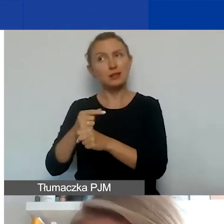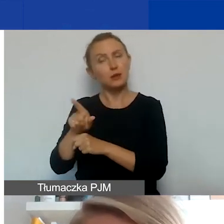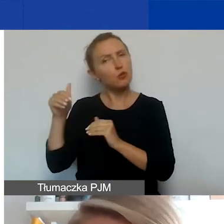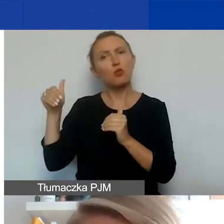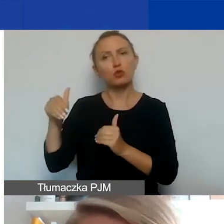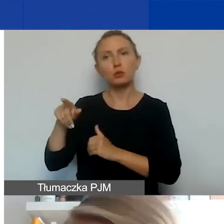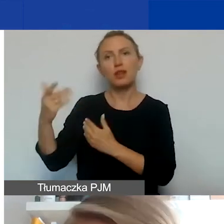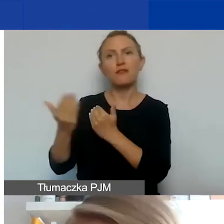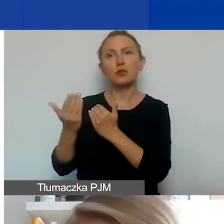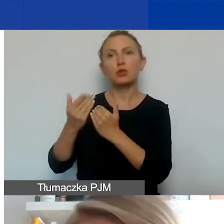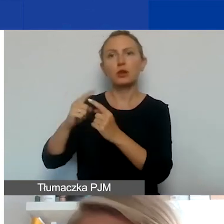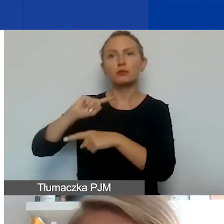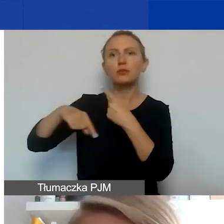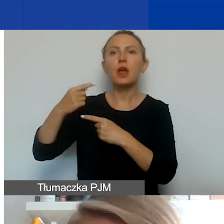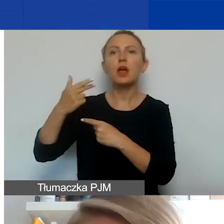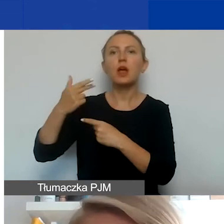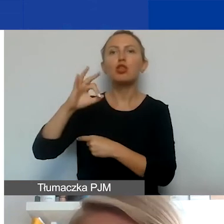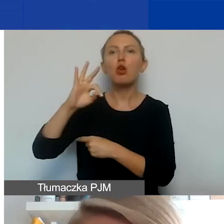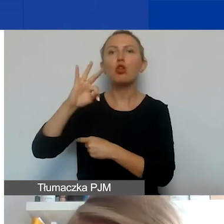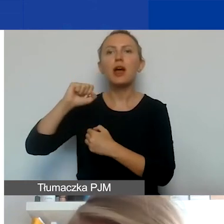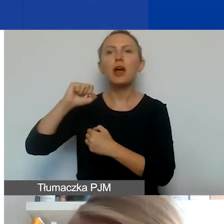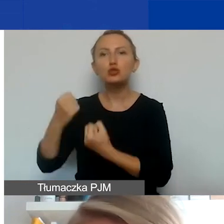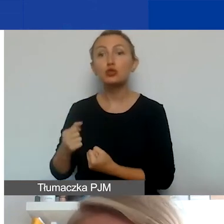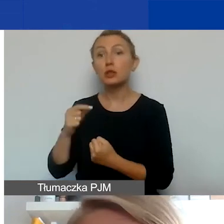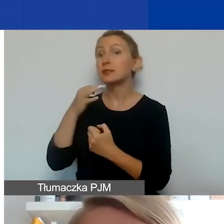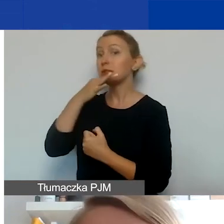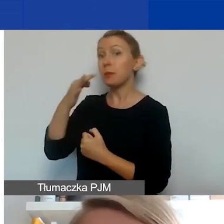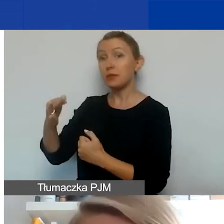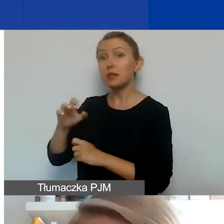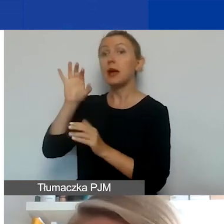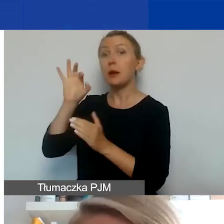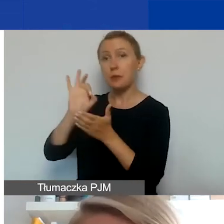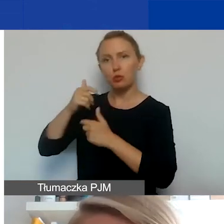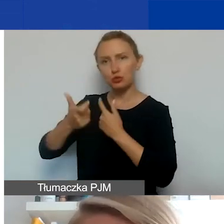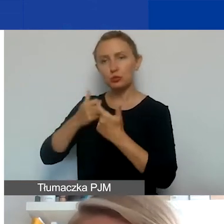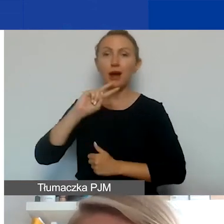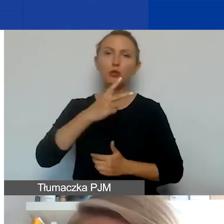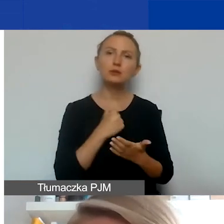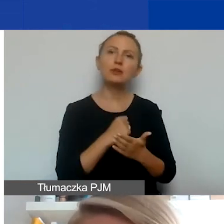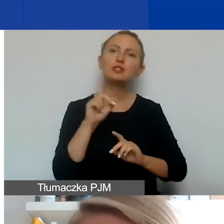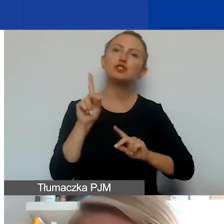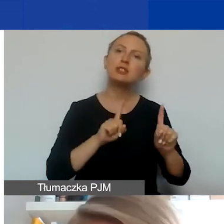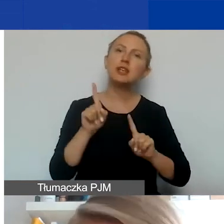zamiast faktury wystawić notę obciążeniową. Trzeba spytać, czy może to zrobić. A drugie, że też czasami typy działań,